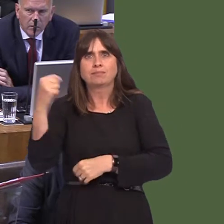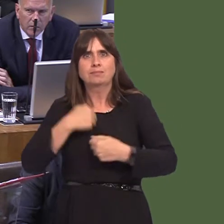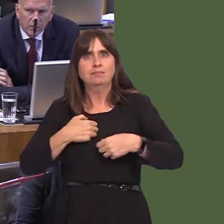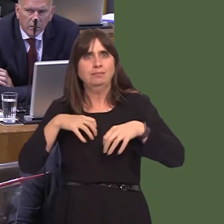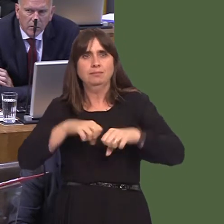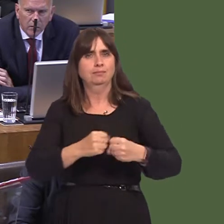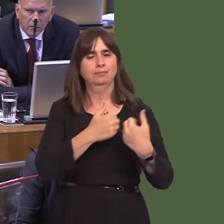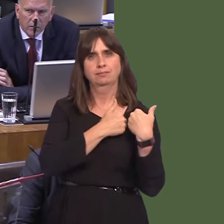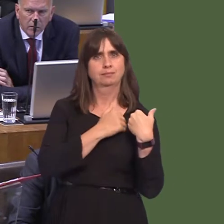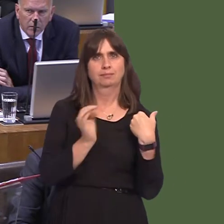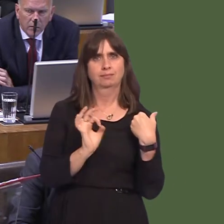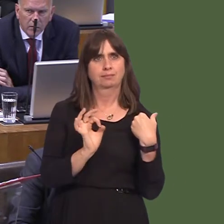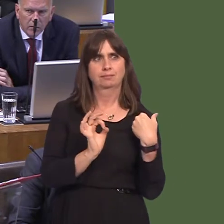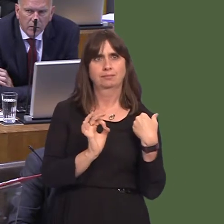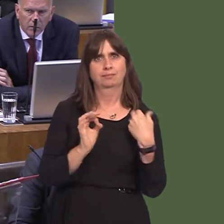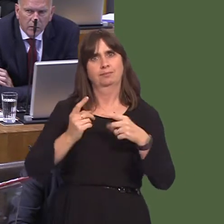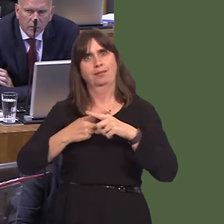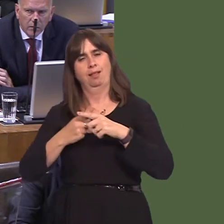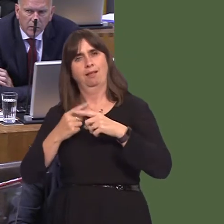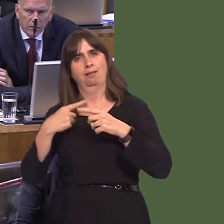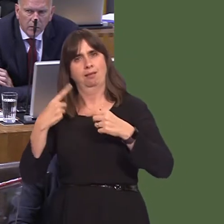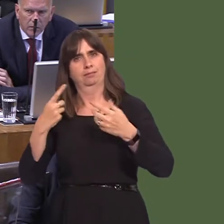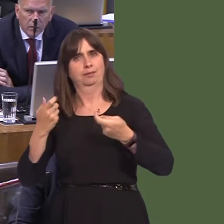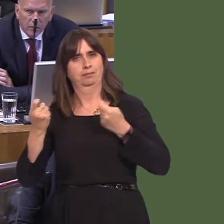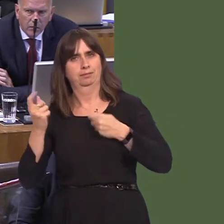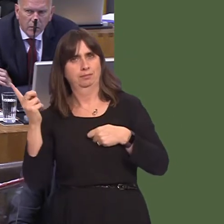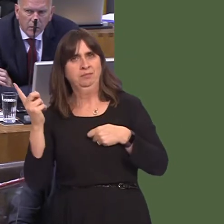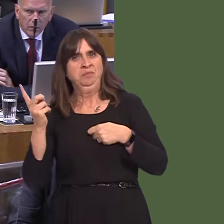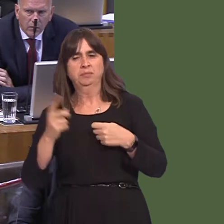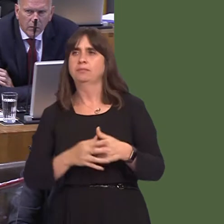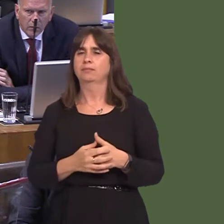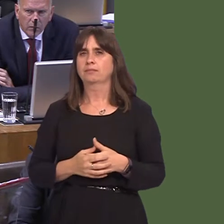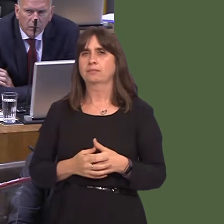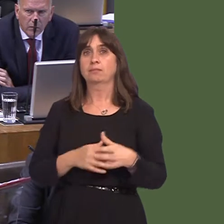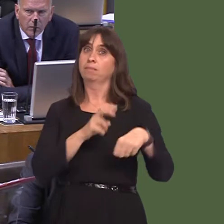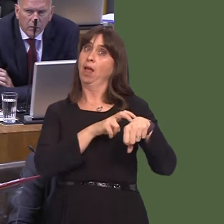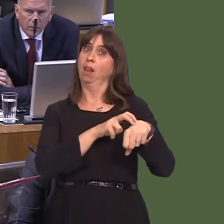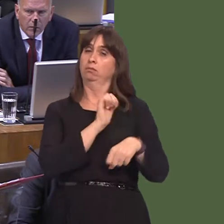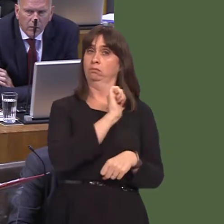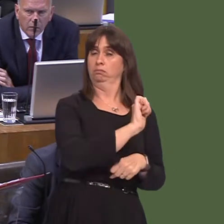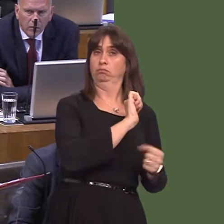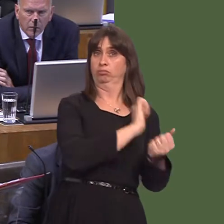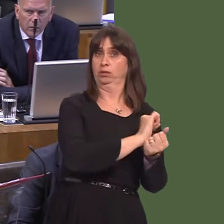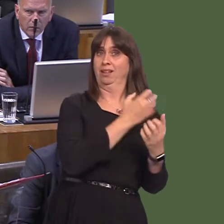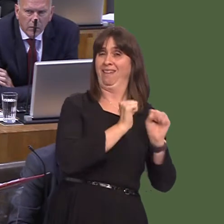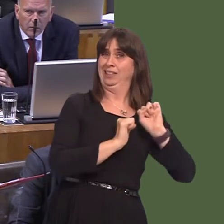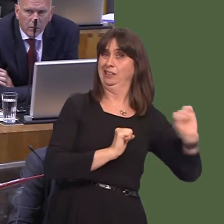those services. We've done it, but there will be easier ways of doing it. She says going it alone; Northern Ireland has a prison system, so does Scotland, and so, for that matter,